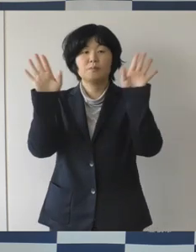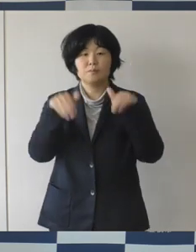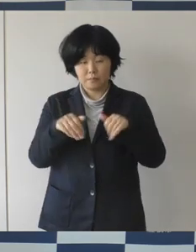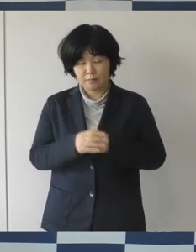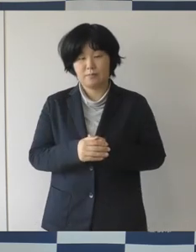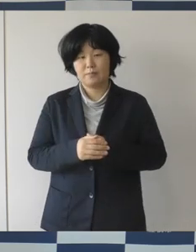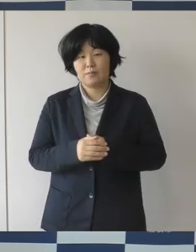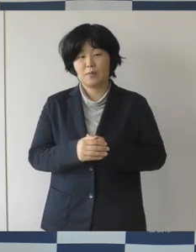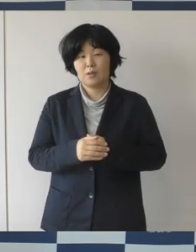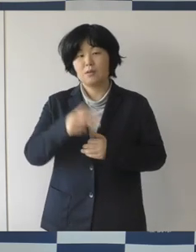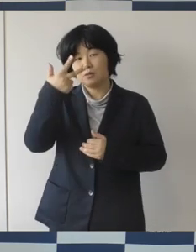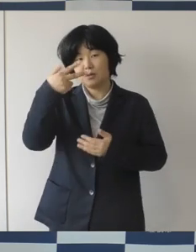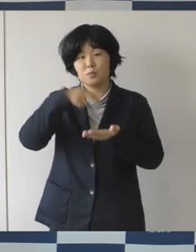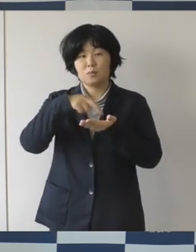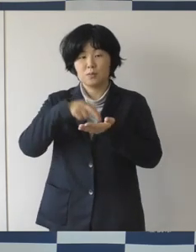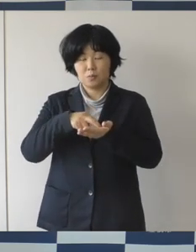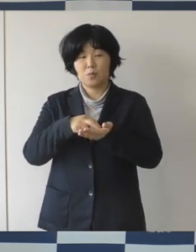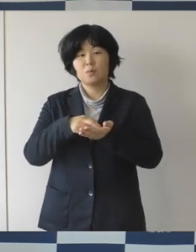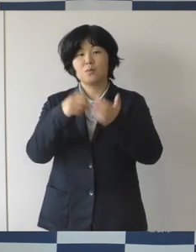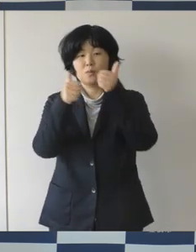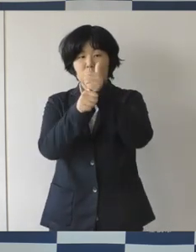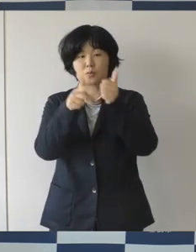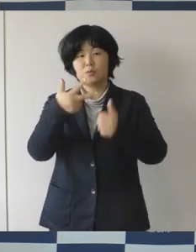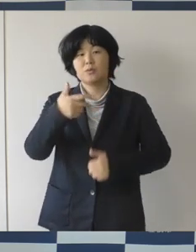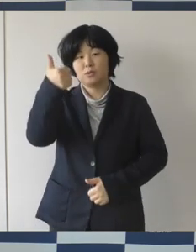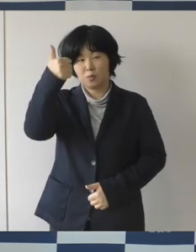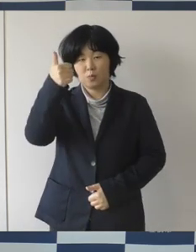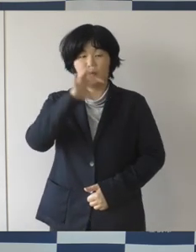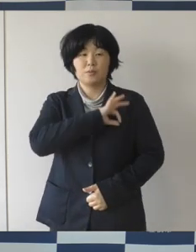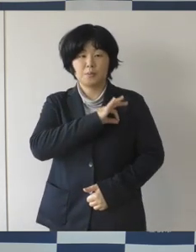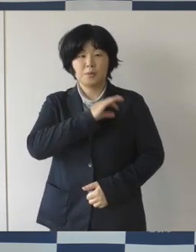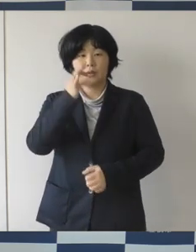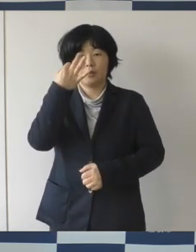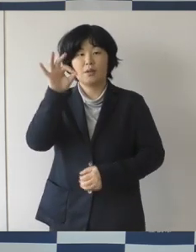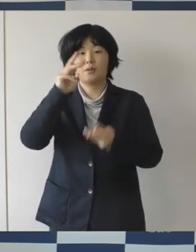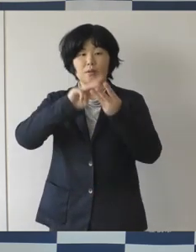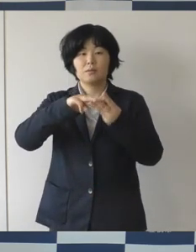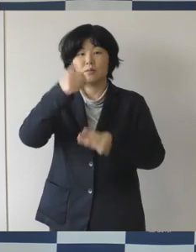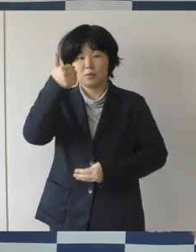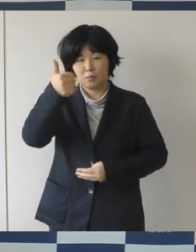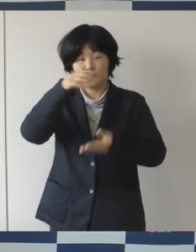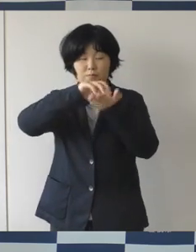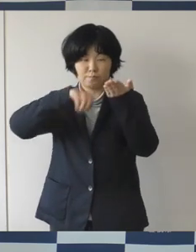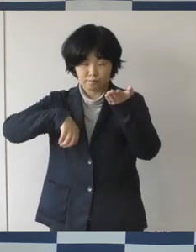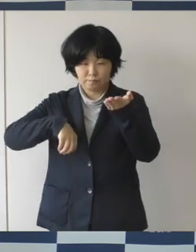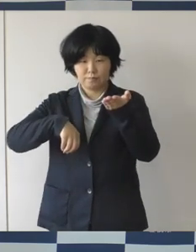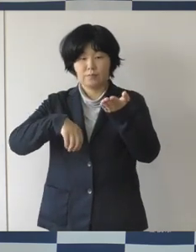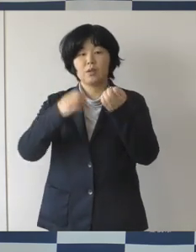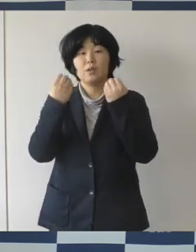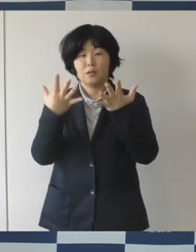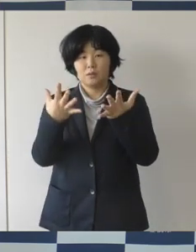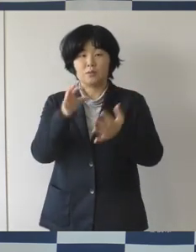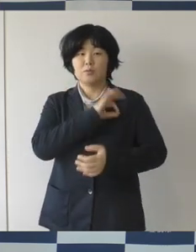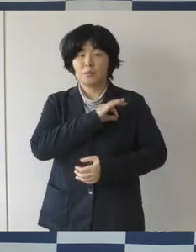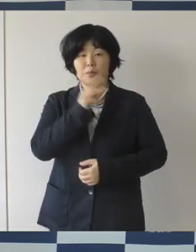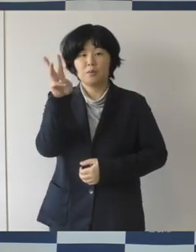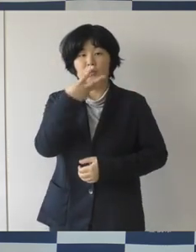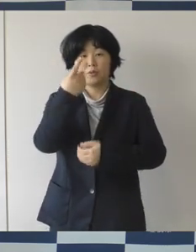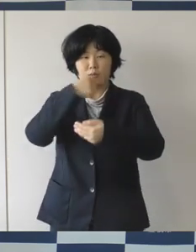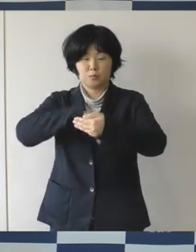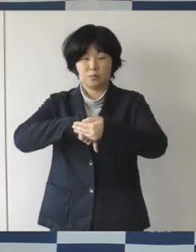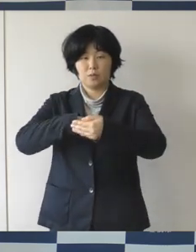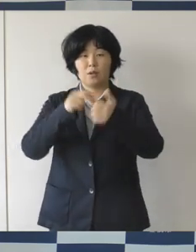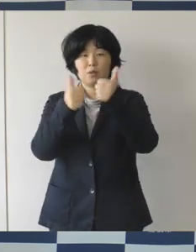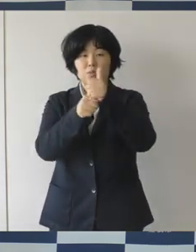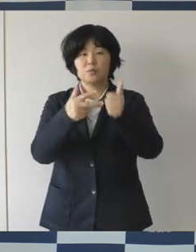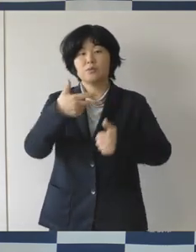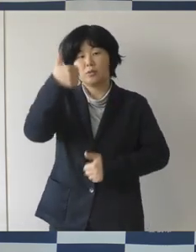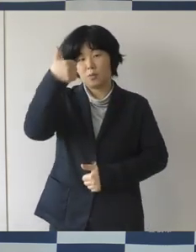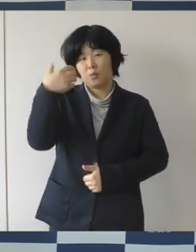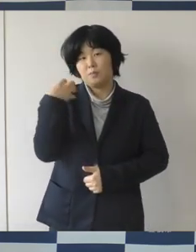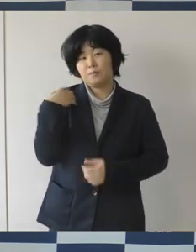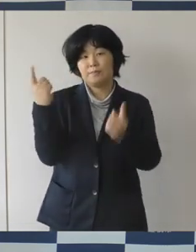副市長の金田さんが退任されて、新しく杉浦副市長に変わられました。